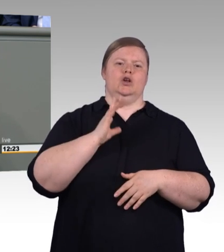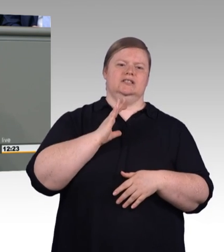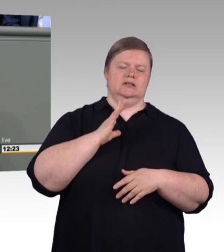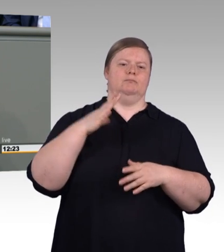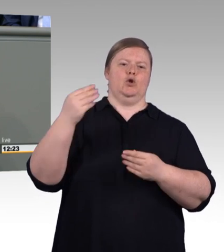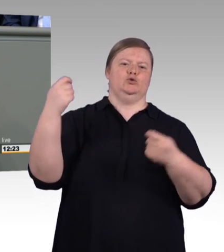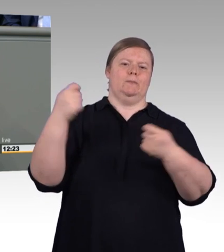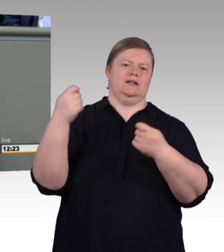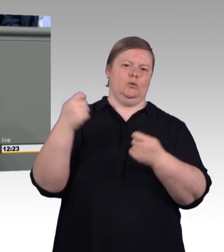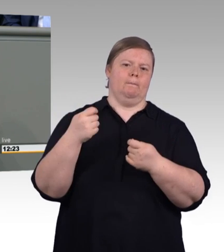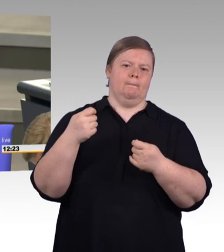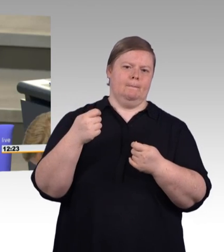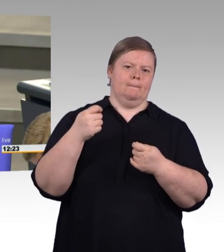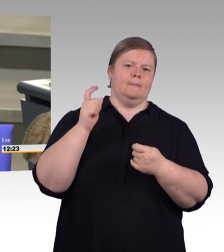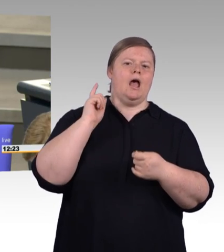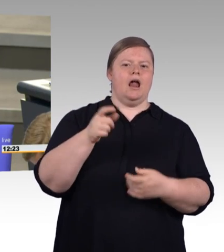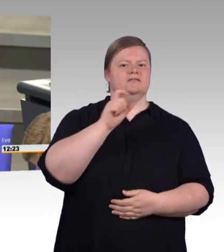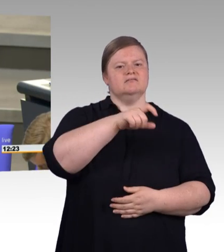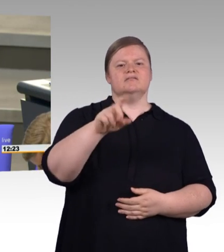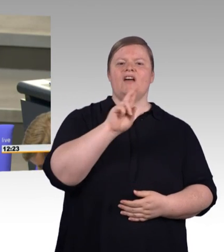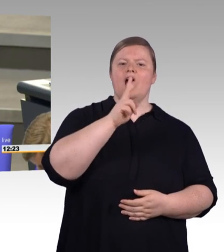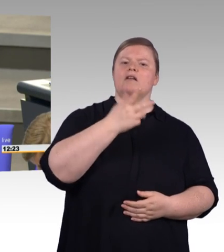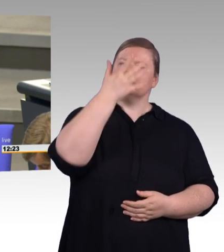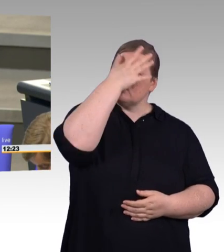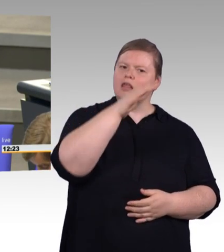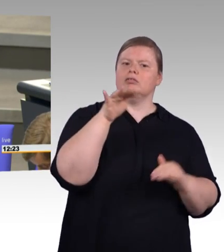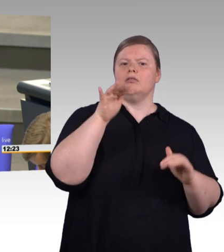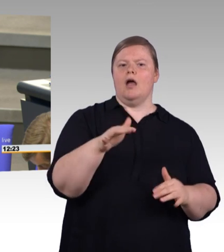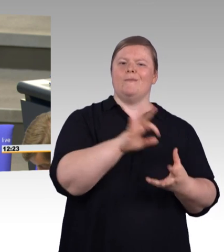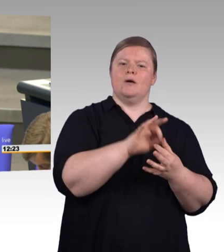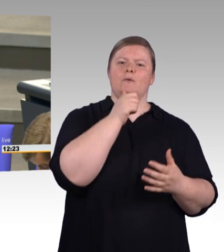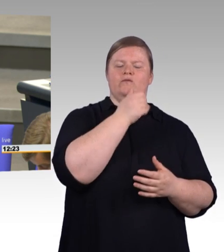Warum nicht Tausende beruflich qualifizierte Stipendiaten,